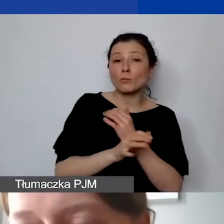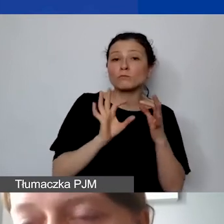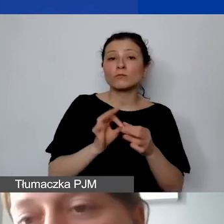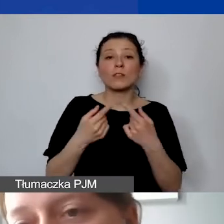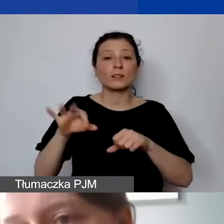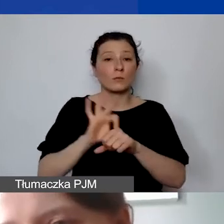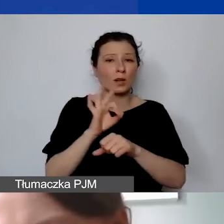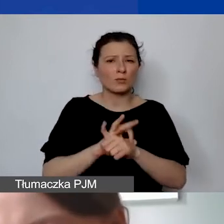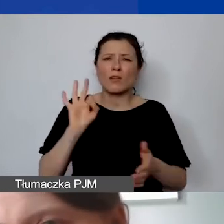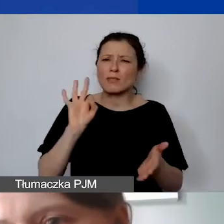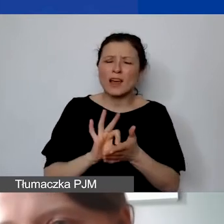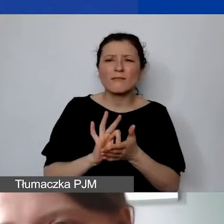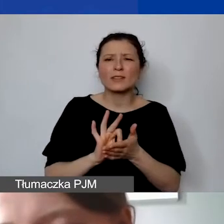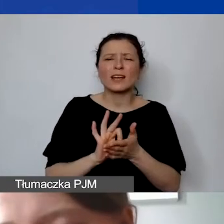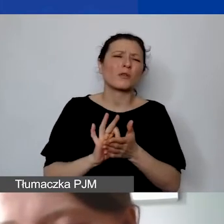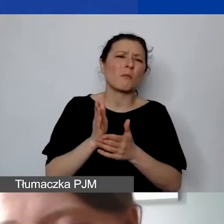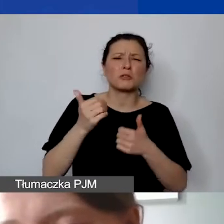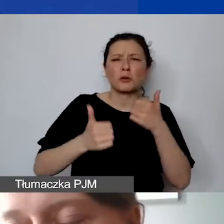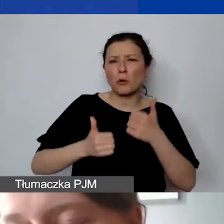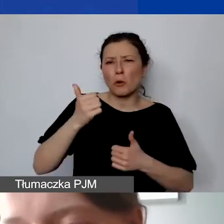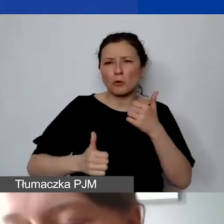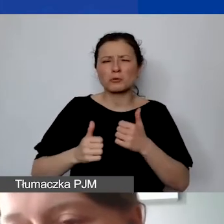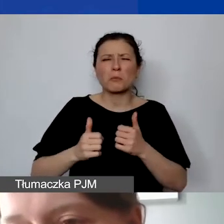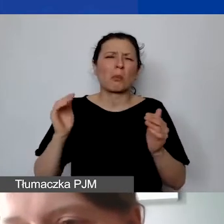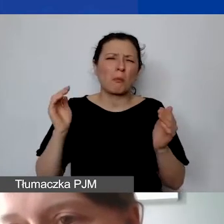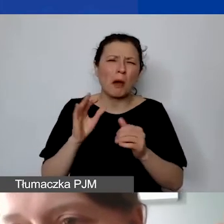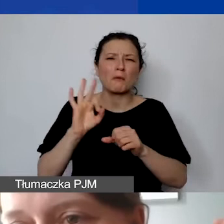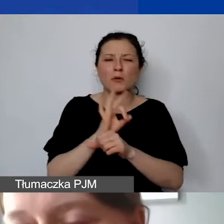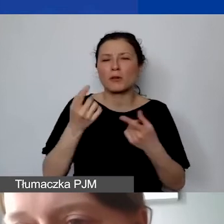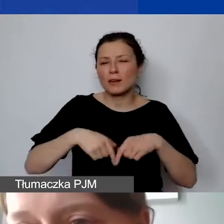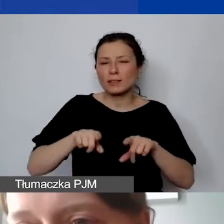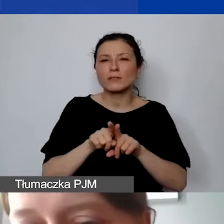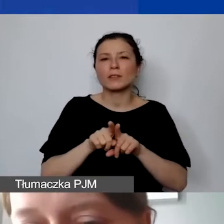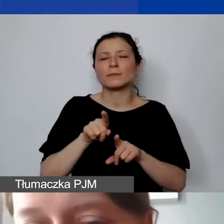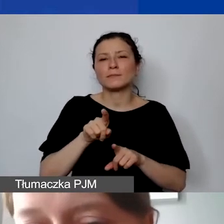nawet jeżeli byłby to mały projekt realizowany tylko w tym roku,